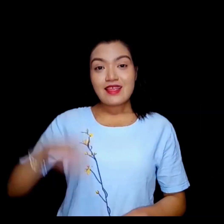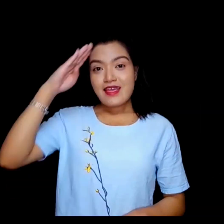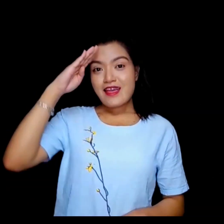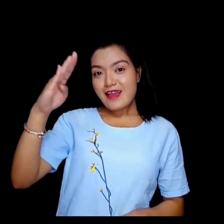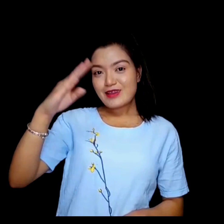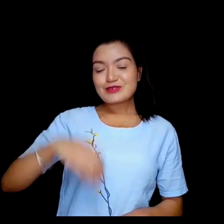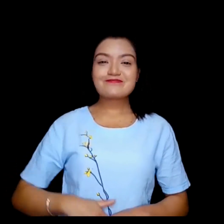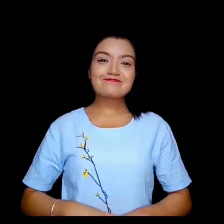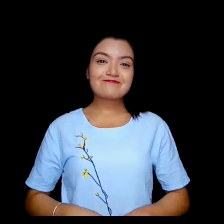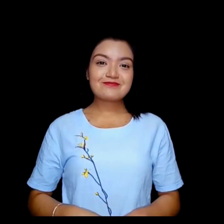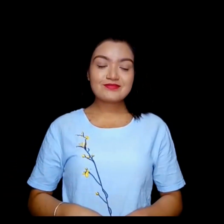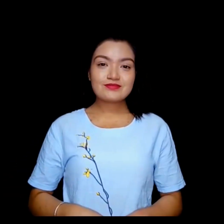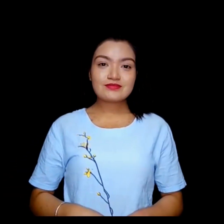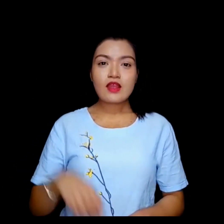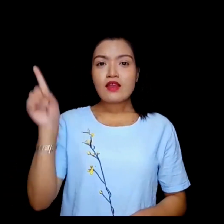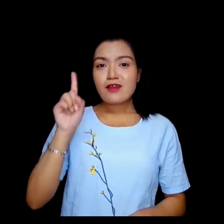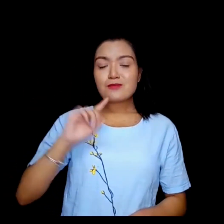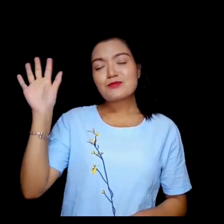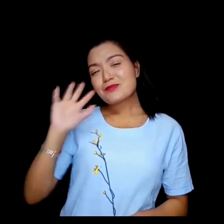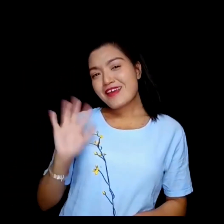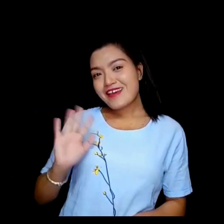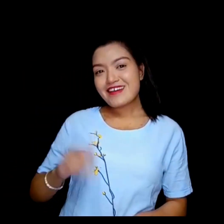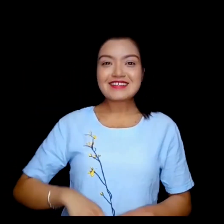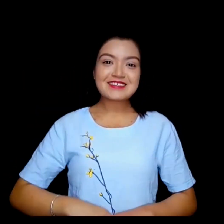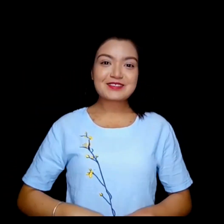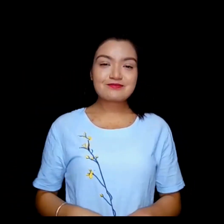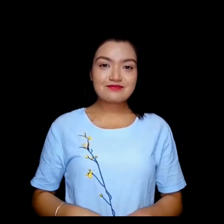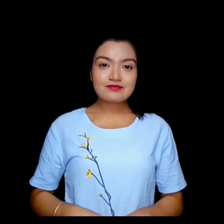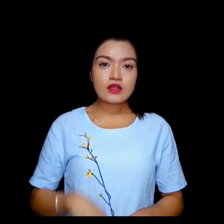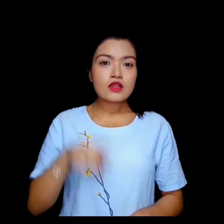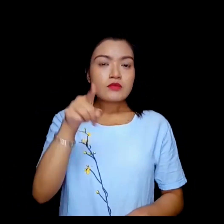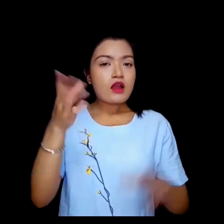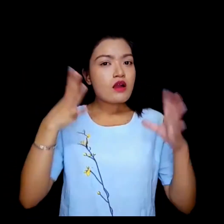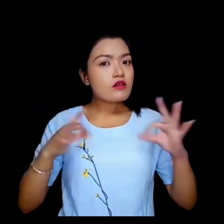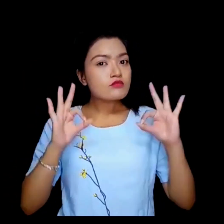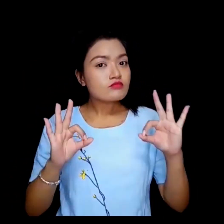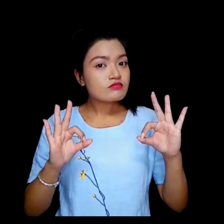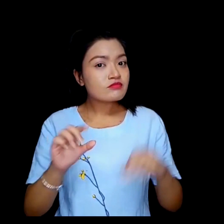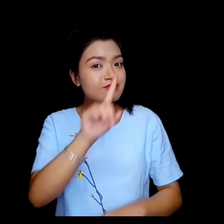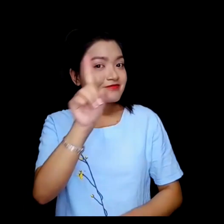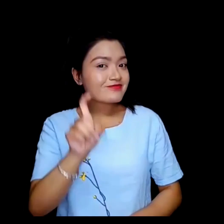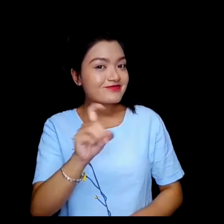हेलो राम्रो वाई आराम हुनुहुन्छ ?